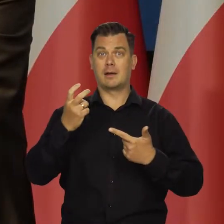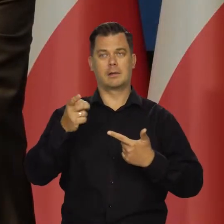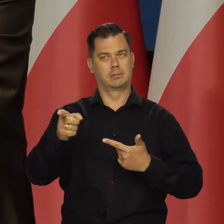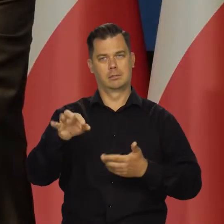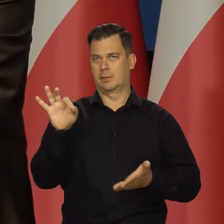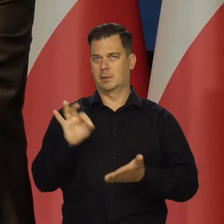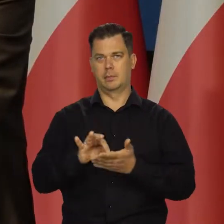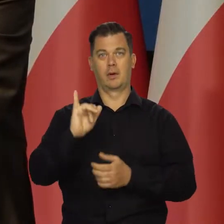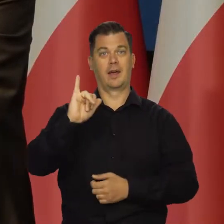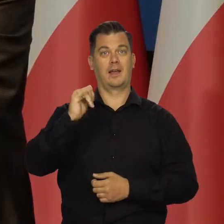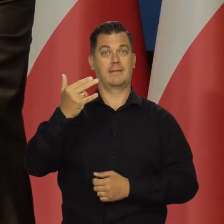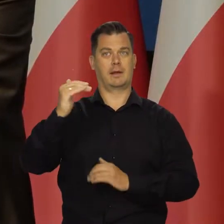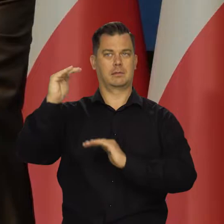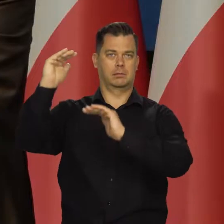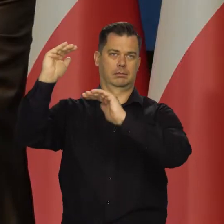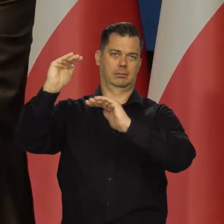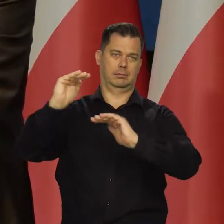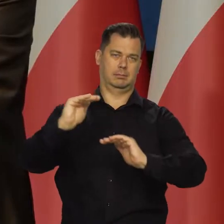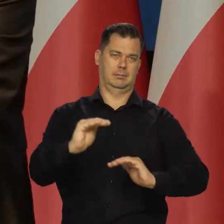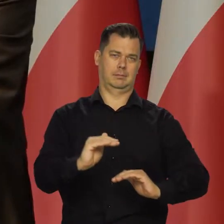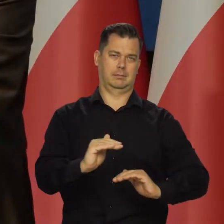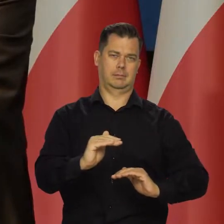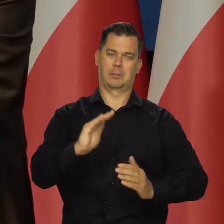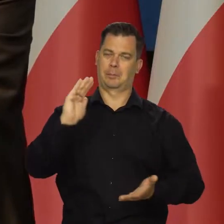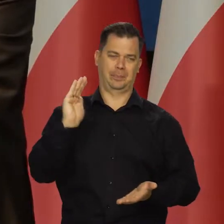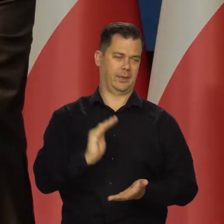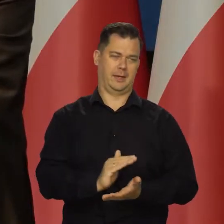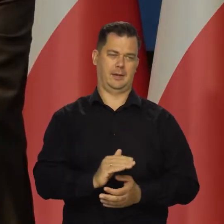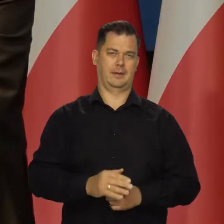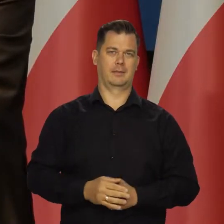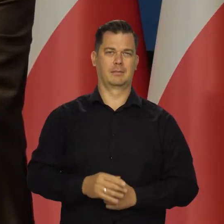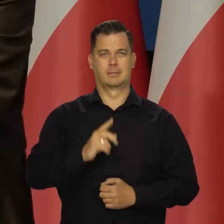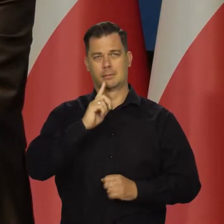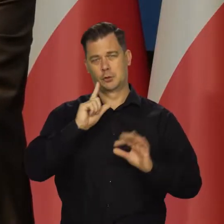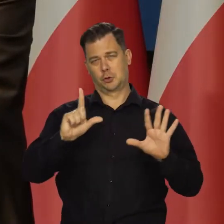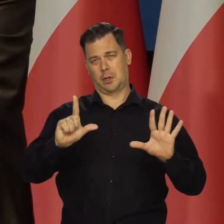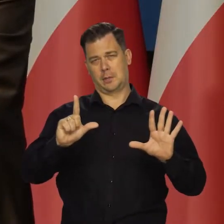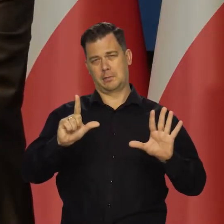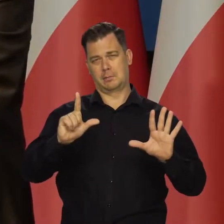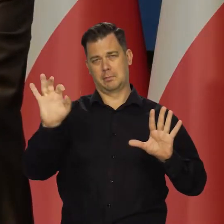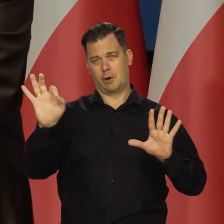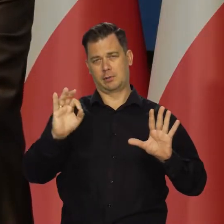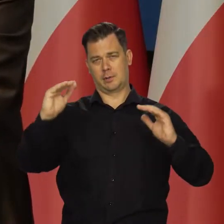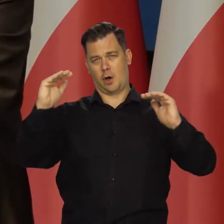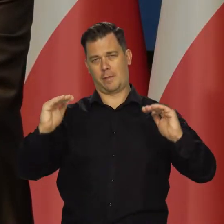to mielibyśmy o wiele, wiele niższą inflację. Jakieś 7% niższą.